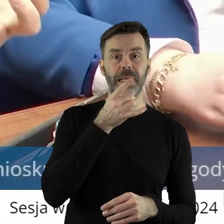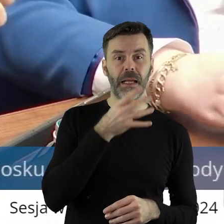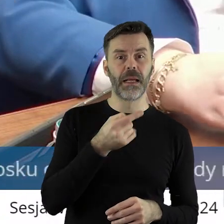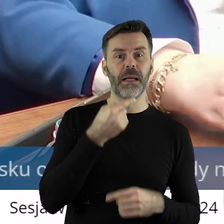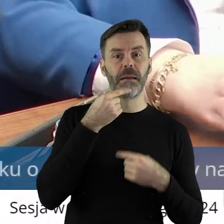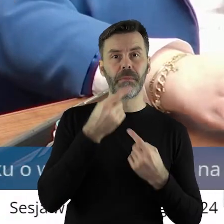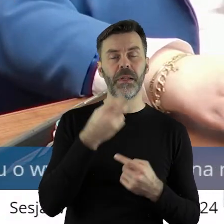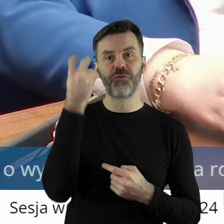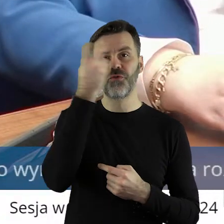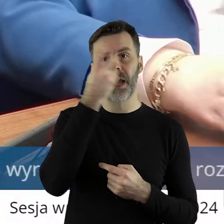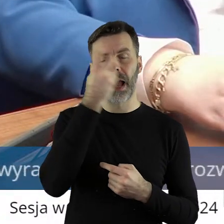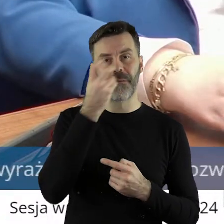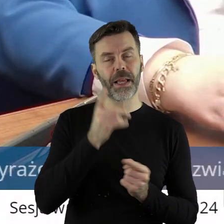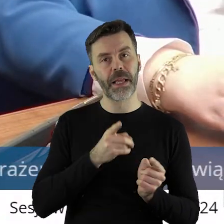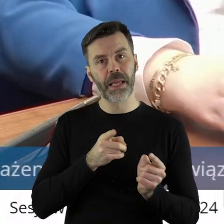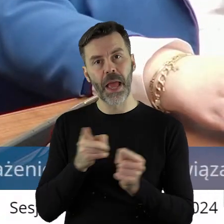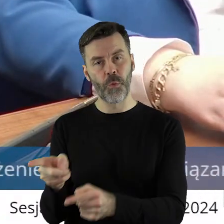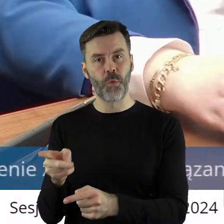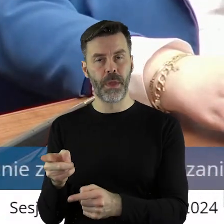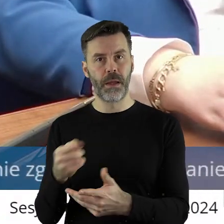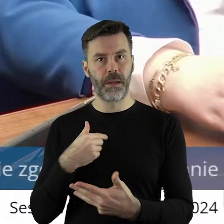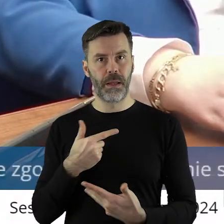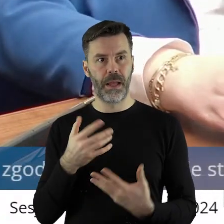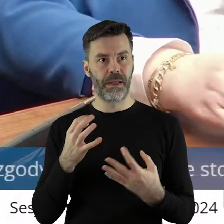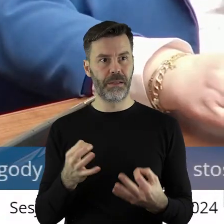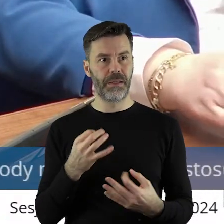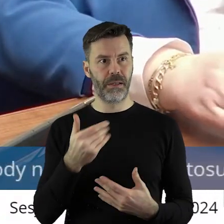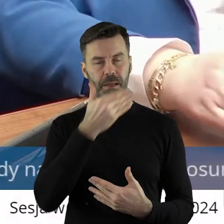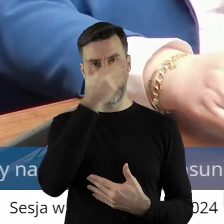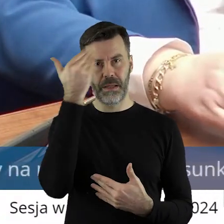w jakim kierunku zmierzamy. Ja na dzień dzisiejszy nie spotkałem żadnego